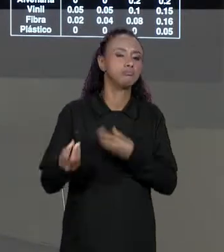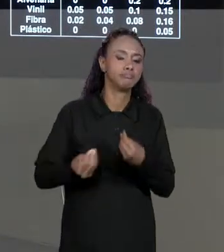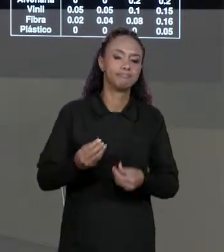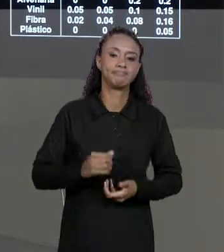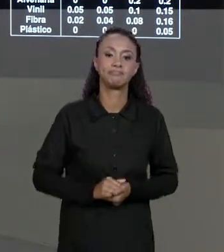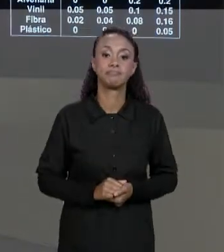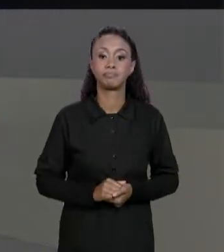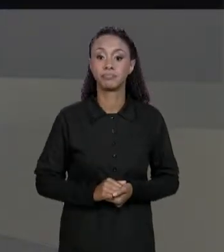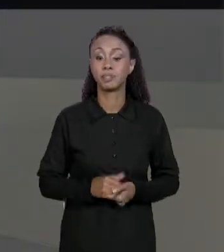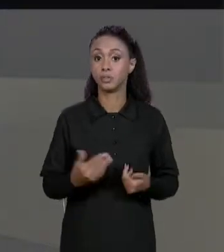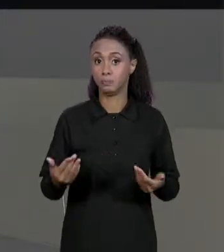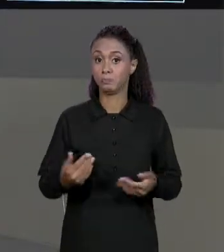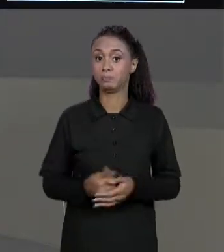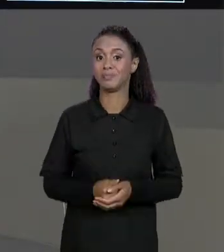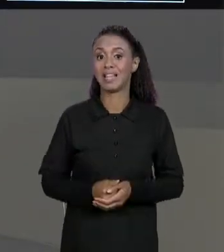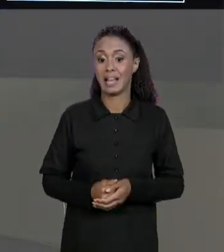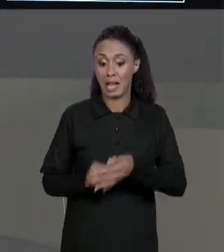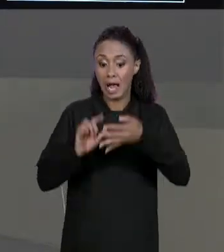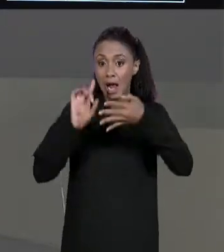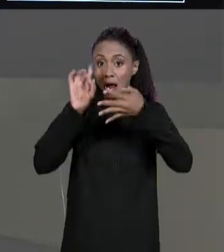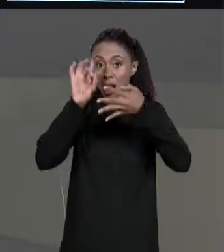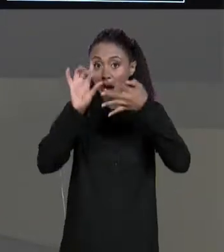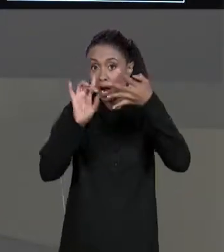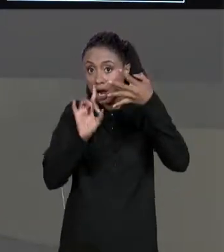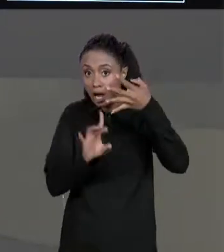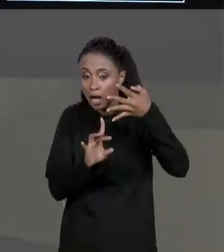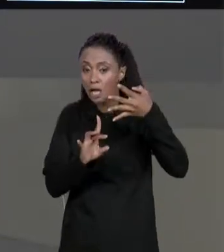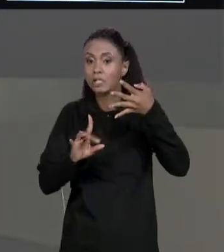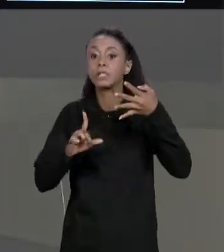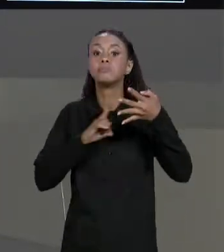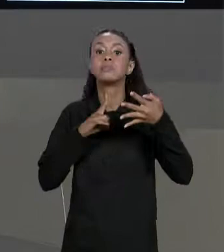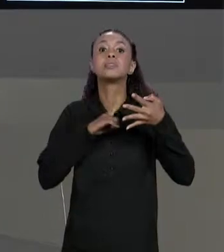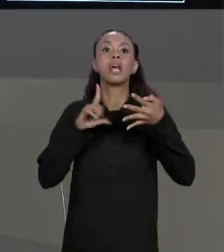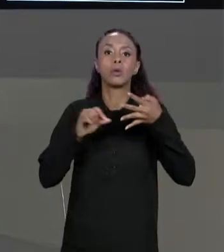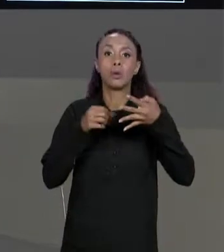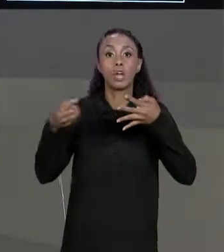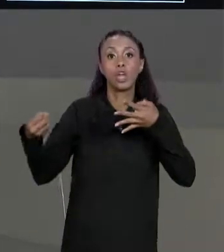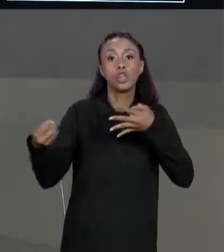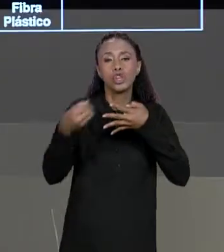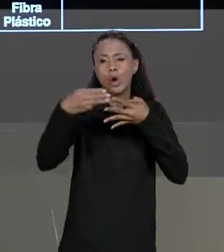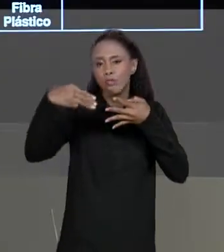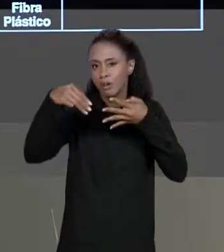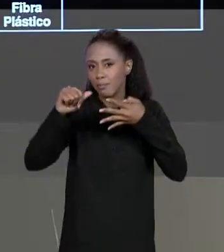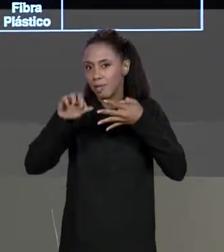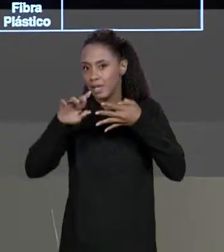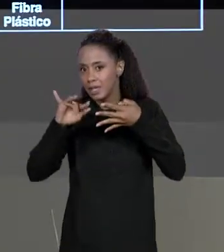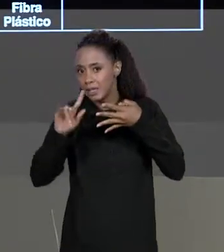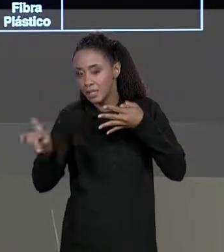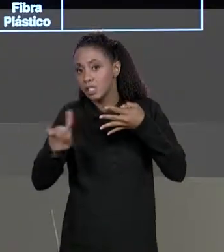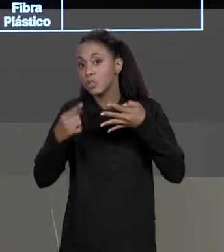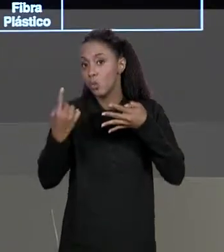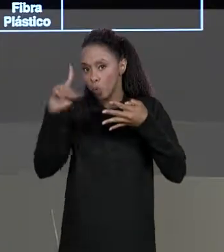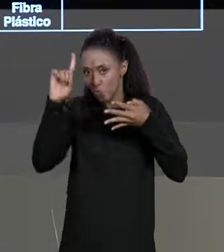CADA POSIÇÃO A GENTE VAI CRIAR UMA NOVA MATRIZINHA, UMA MATRIZ FINAL, UMA MATRIZ RESULTANTE E